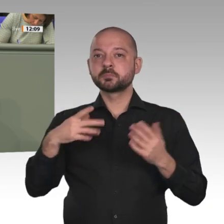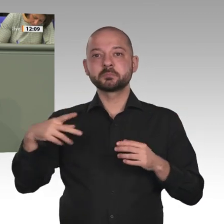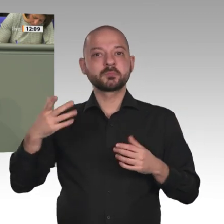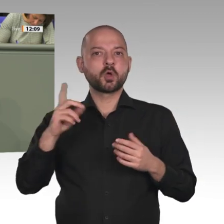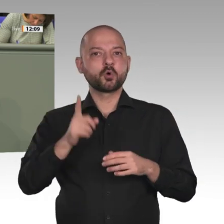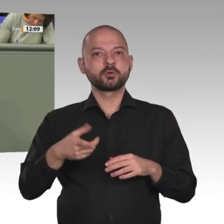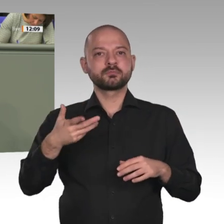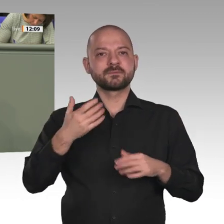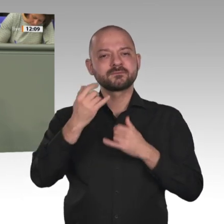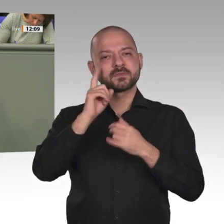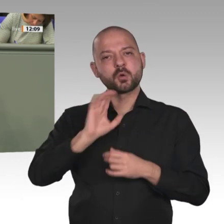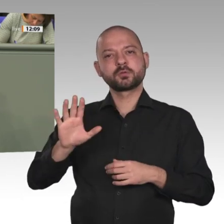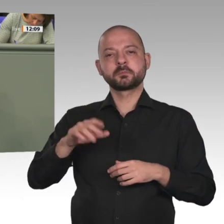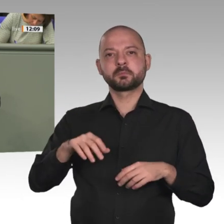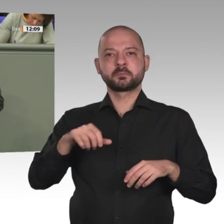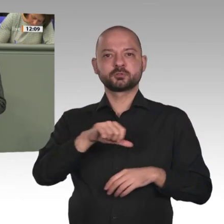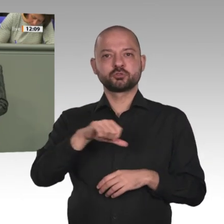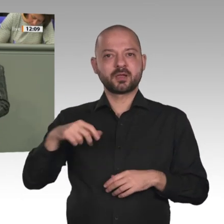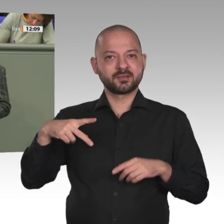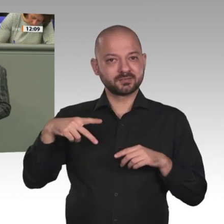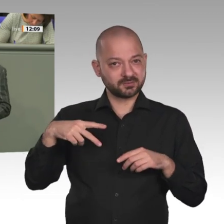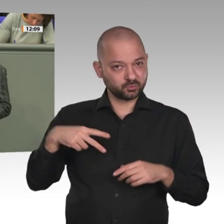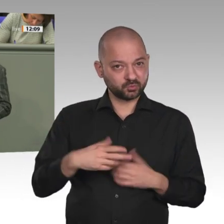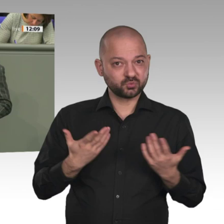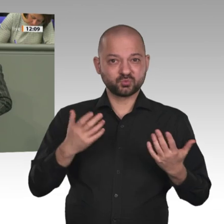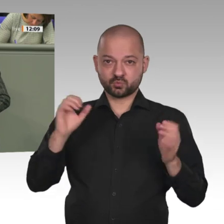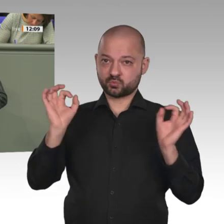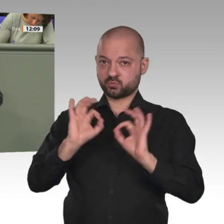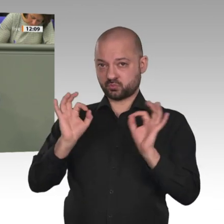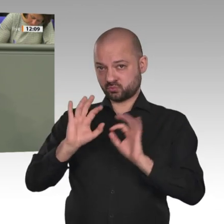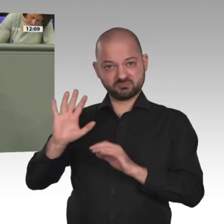Mädchen in Deutschland steigt. Der Sudan hat ein massives Umweltproblem, was fälschlicherweise